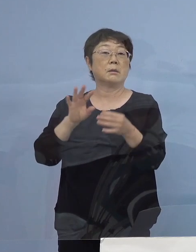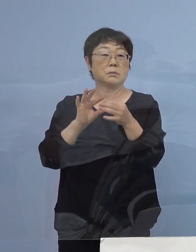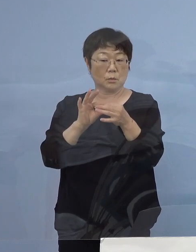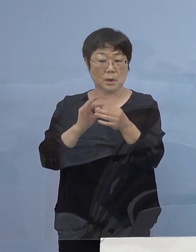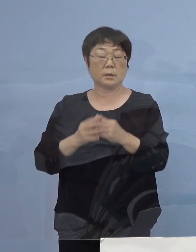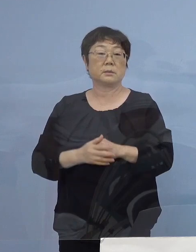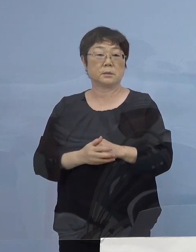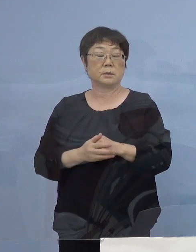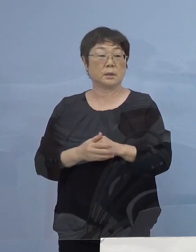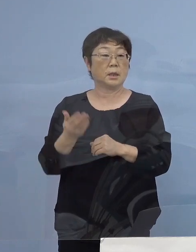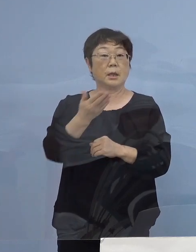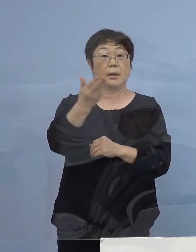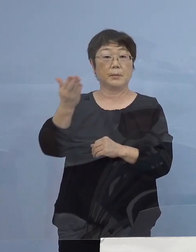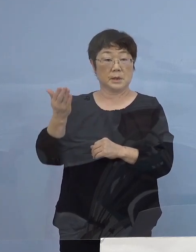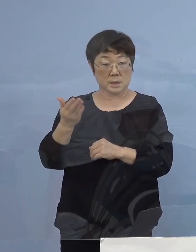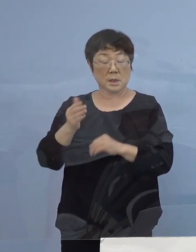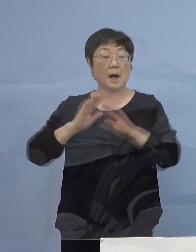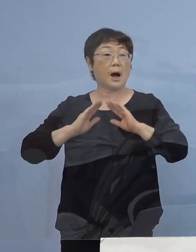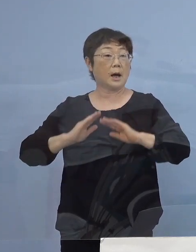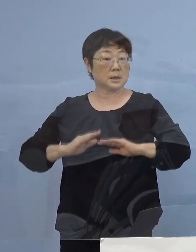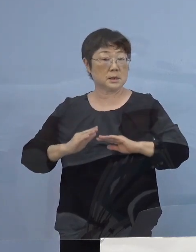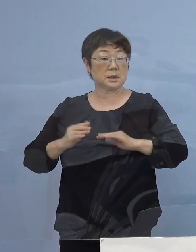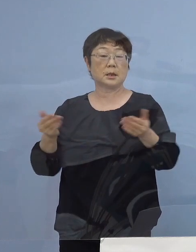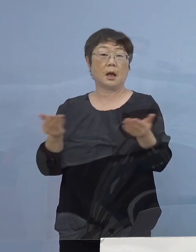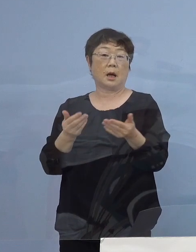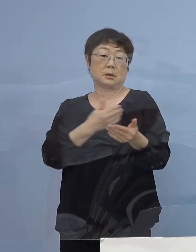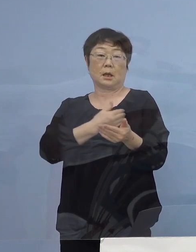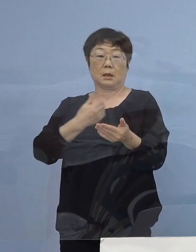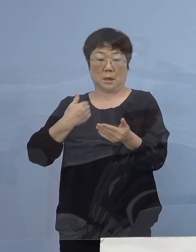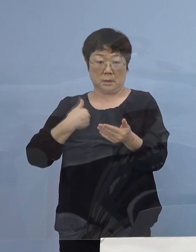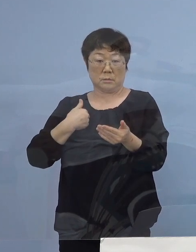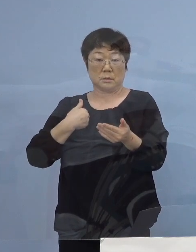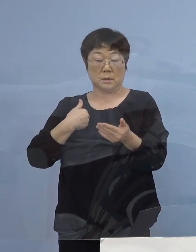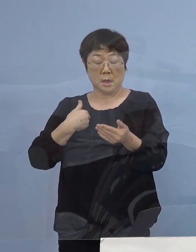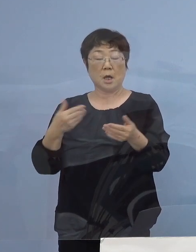店員の皆さん方が安心して働ける そうした職場を